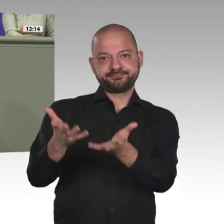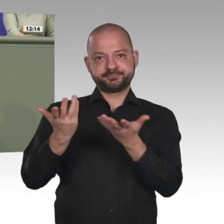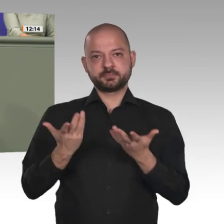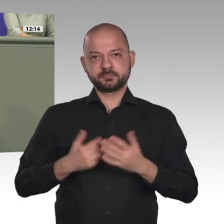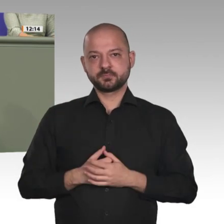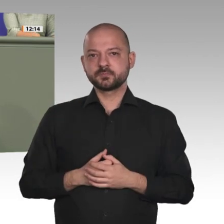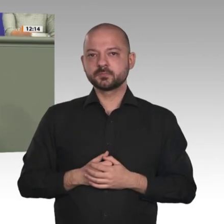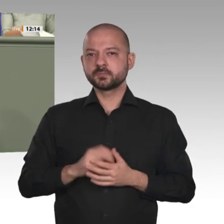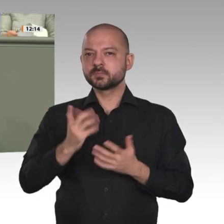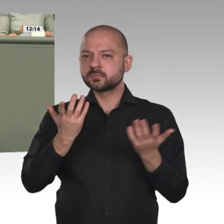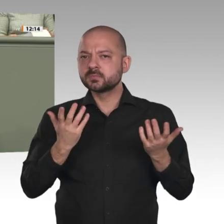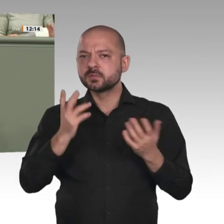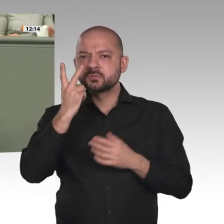der Lage beitragen wollen.